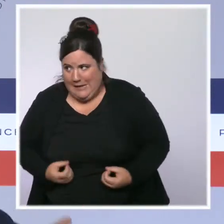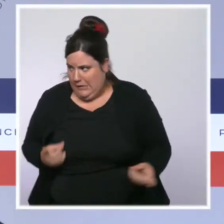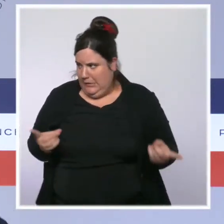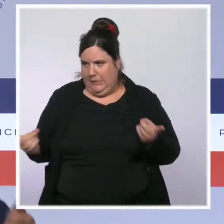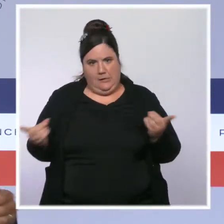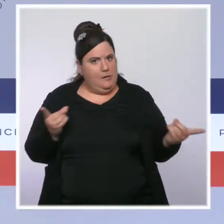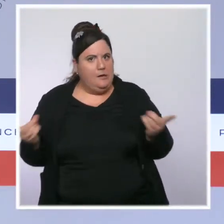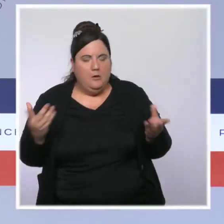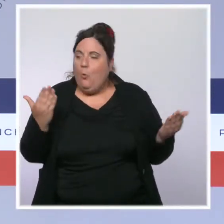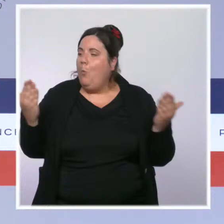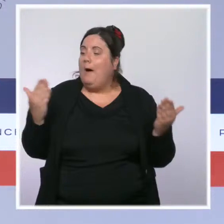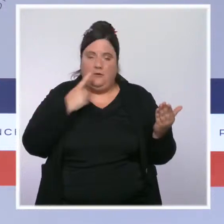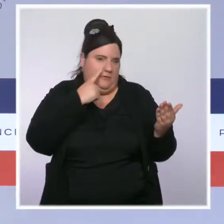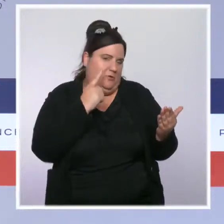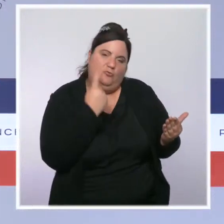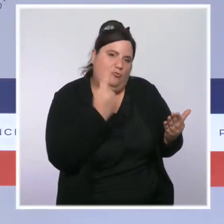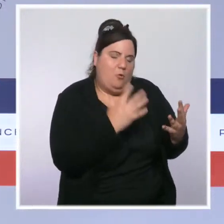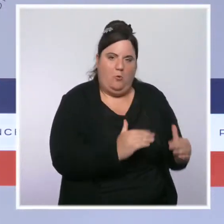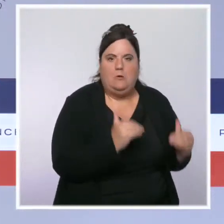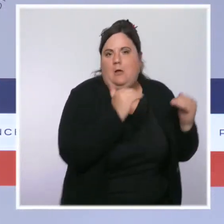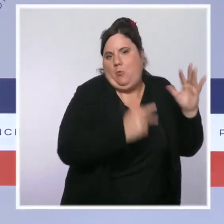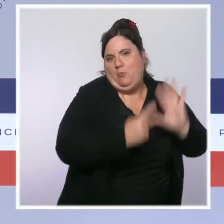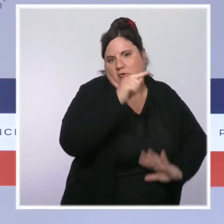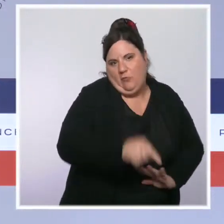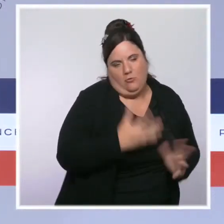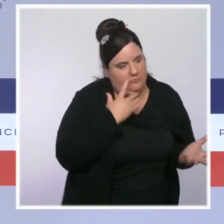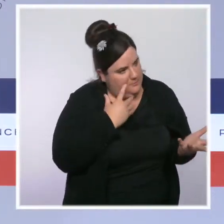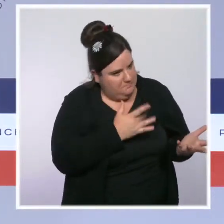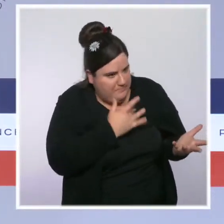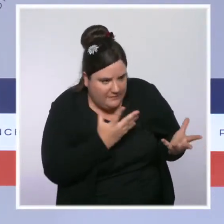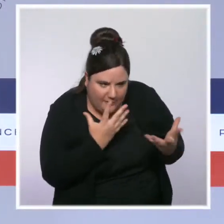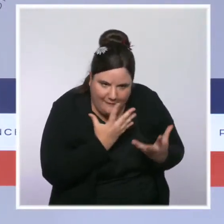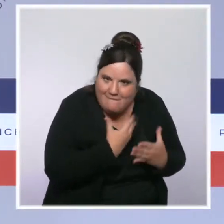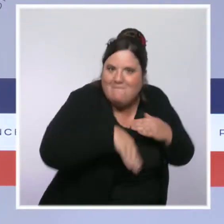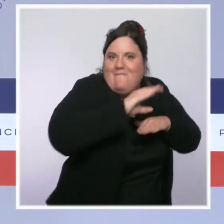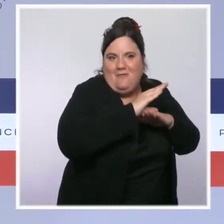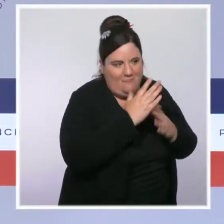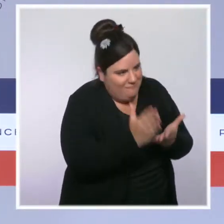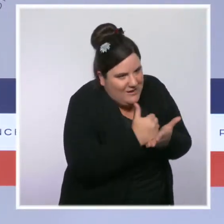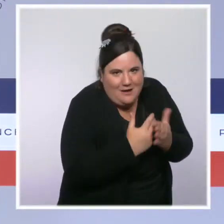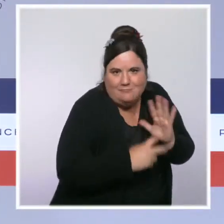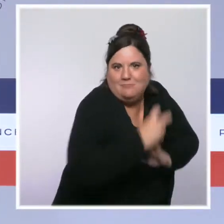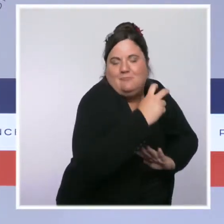Il y a eu une inflation très forte cet été, qui a été notamment tirée par une augmentation des prix des matières